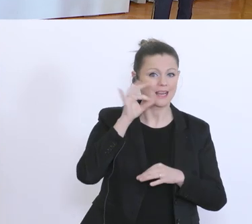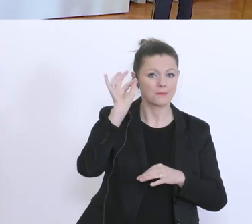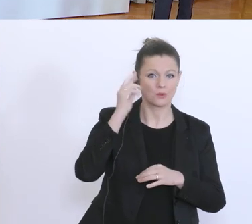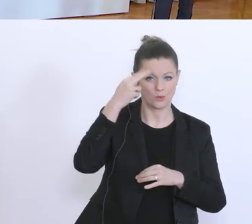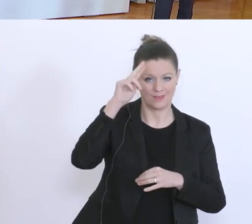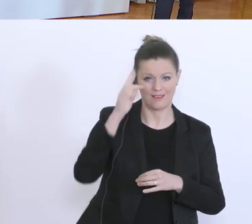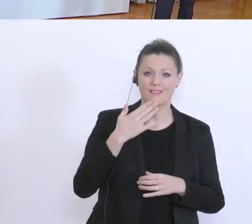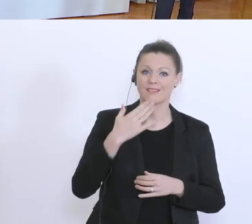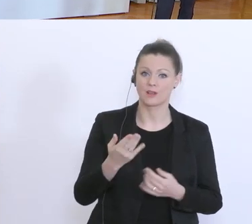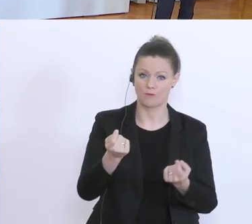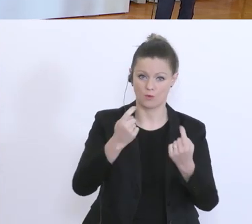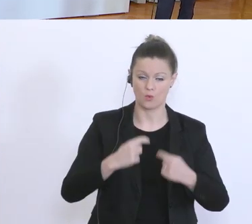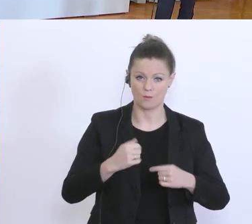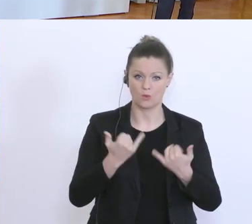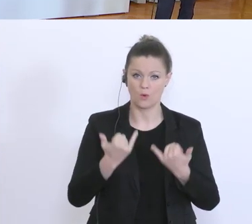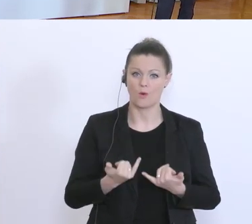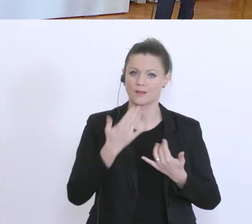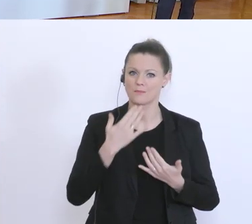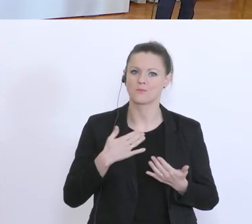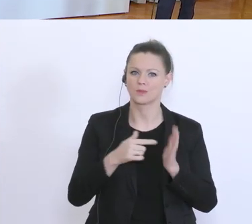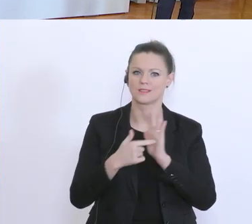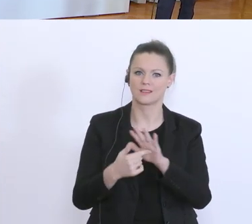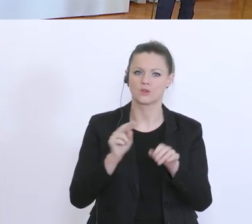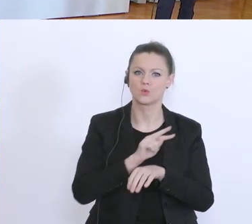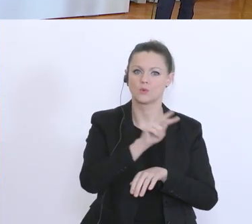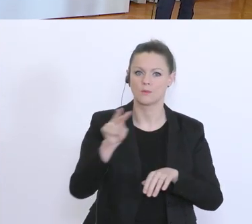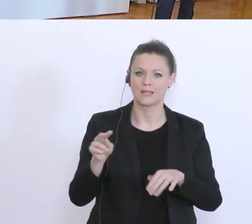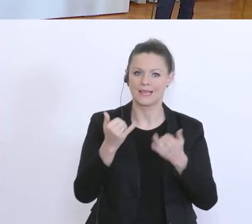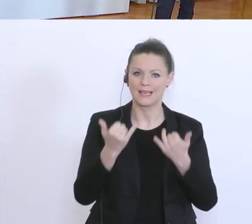Ihnen heute einerseits einen Überblick geben, wie weit der Umsetzungsstand der